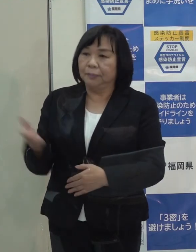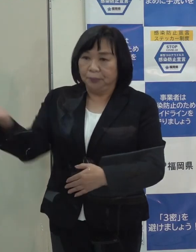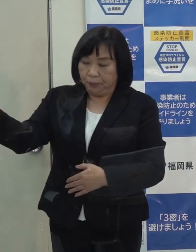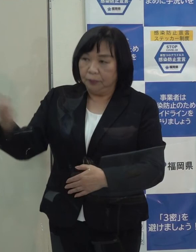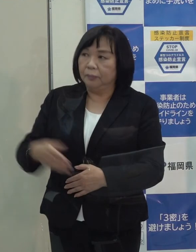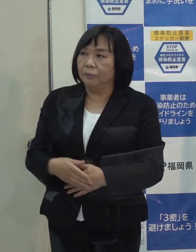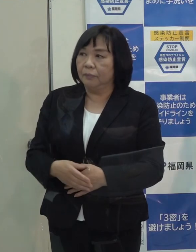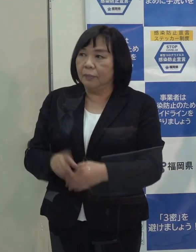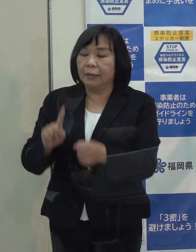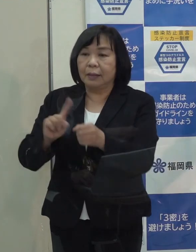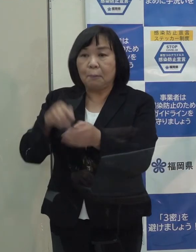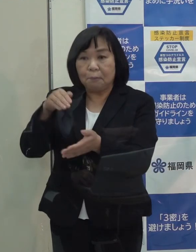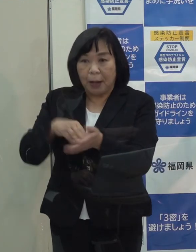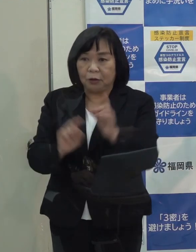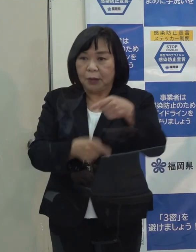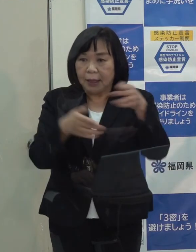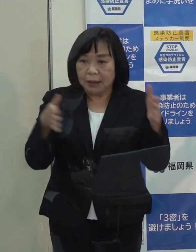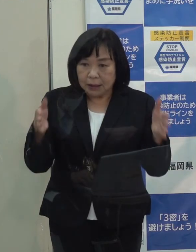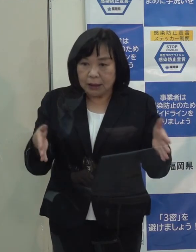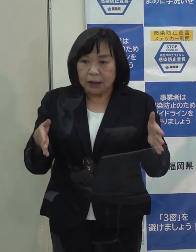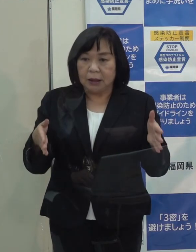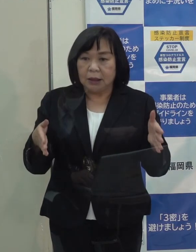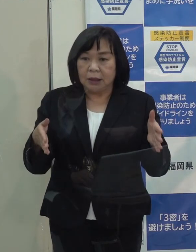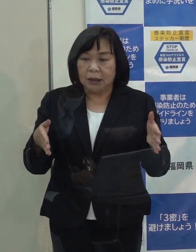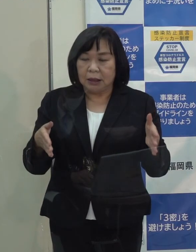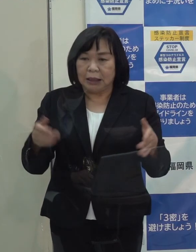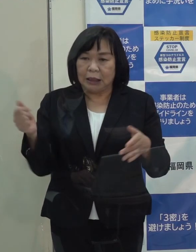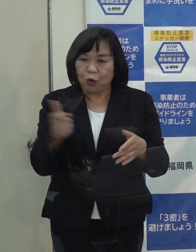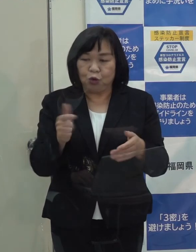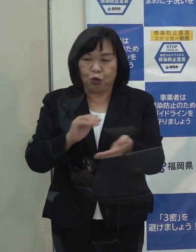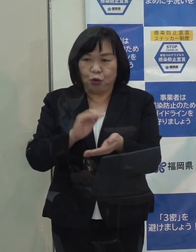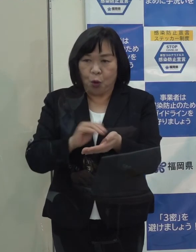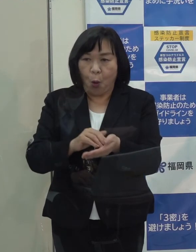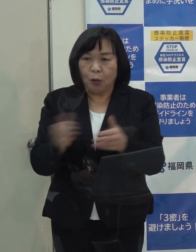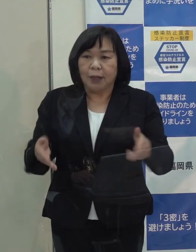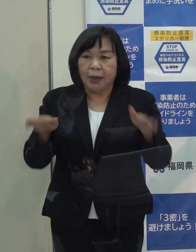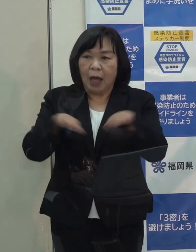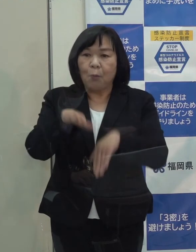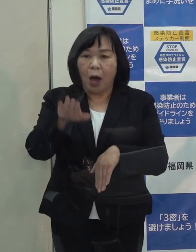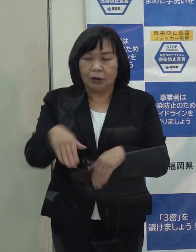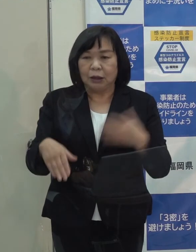まず 年末年始は当然 休日急患センターも各地域にあり また当番医制度もあります